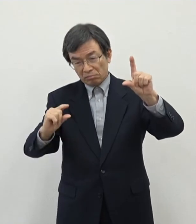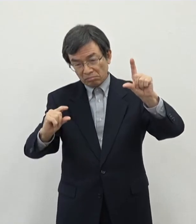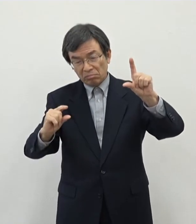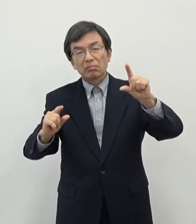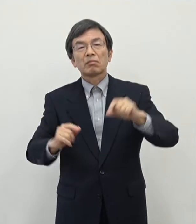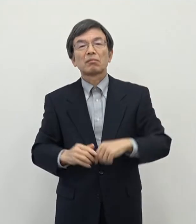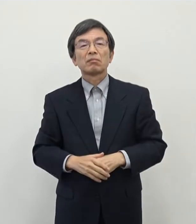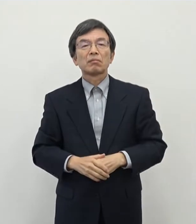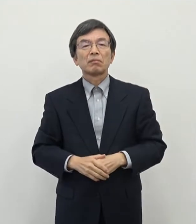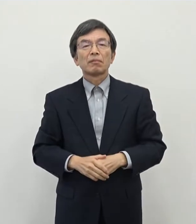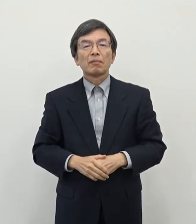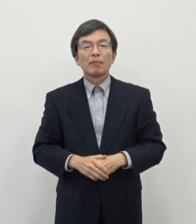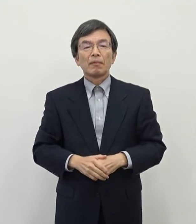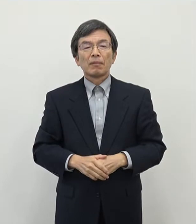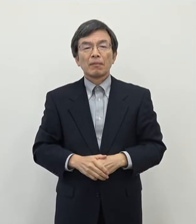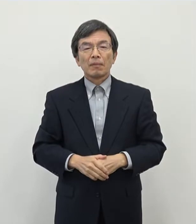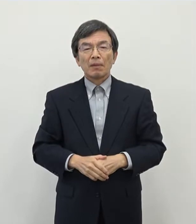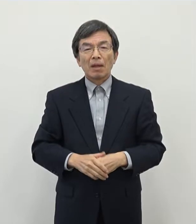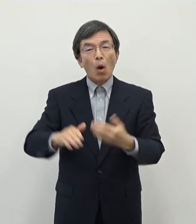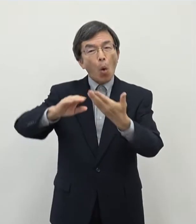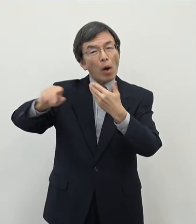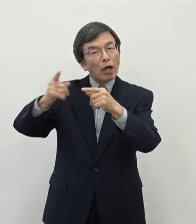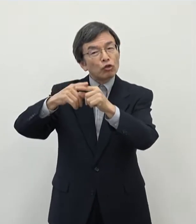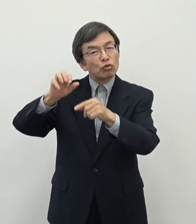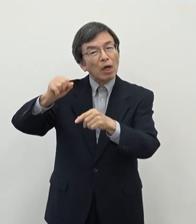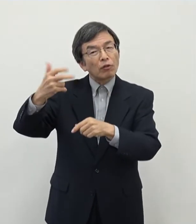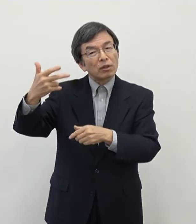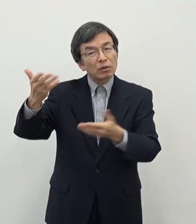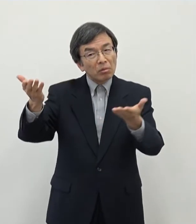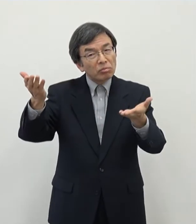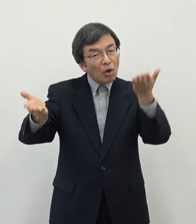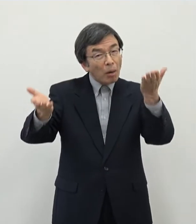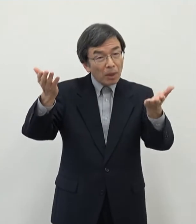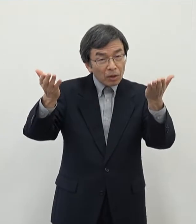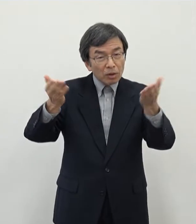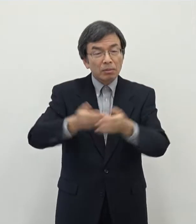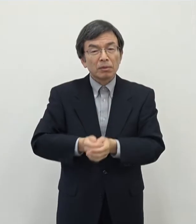ございます あの他の中核市などと比べましても法人市民税